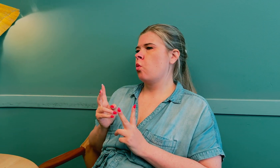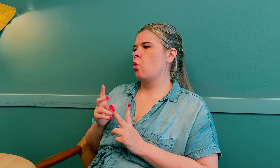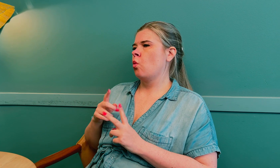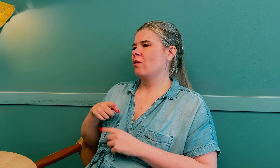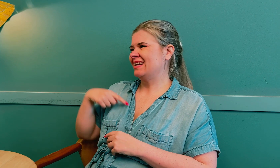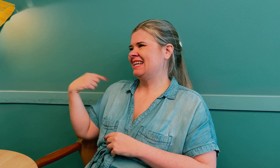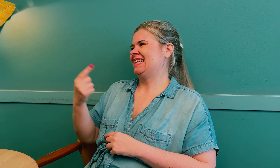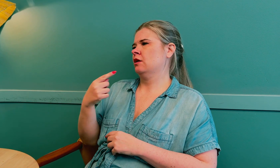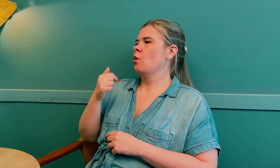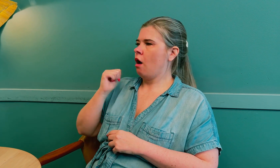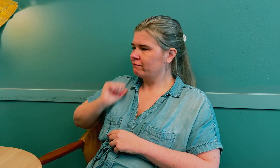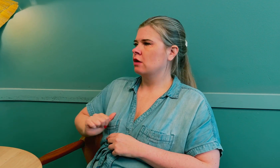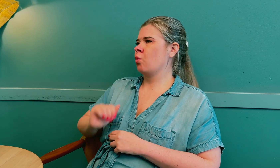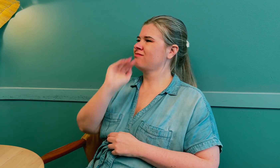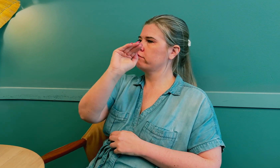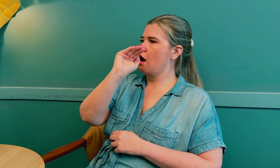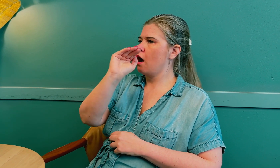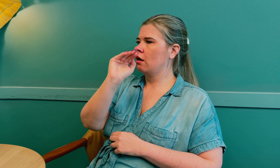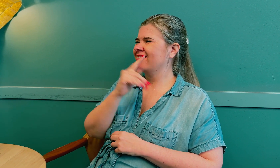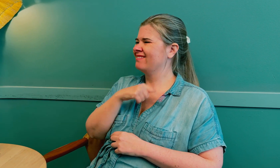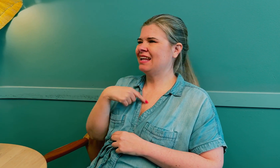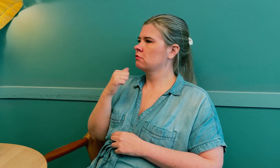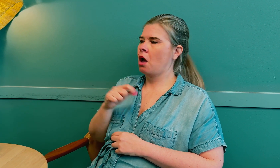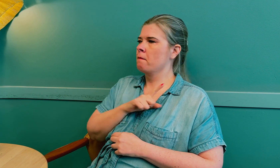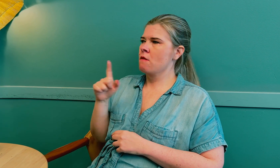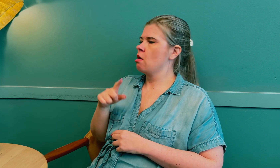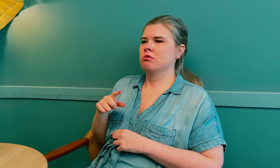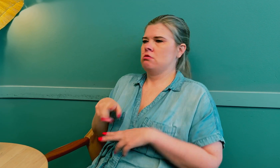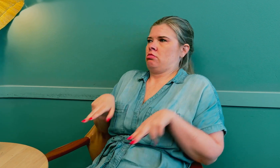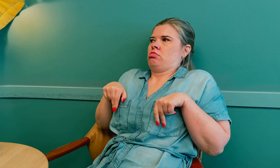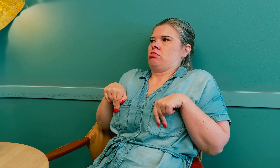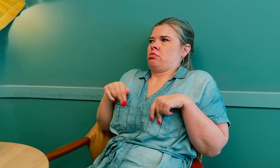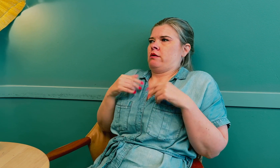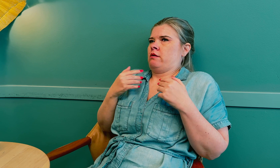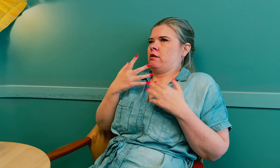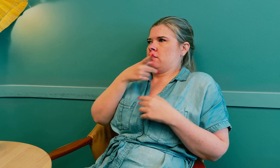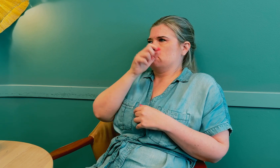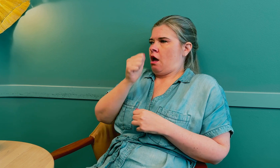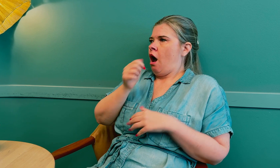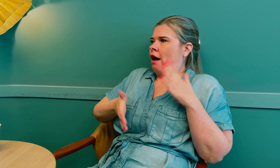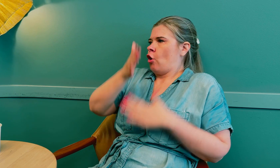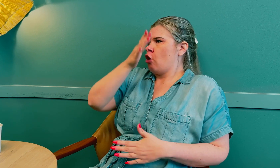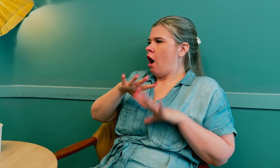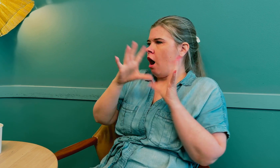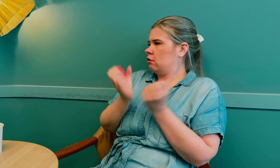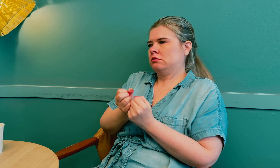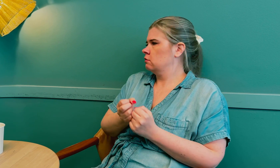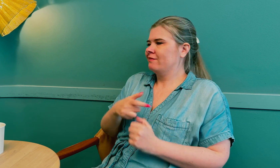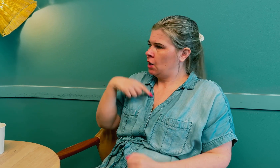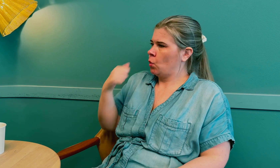Vi har også ansvaret for å si ifra, vi kan ikke bare sitte passive mens legen avgjør alt.